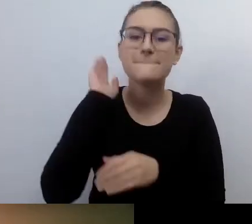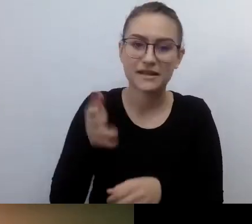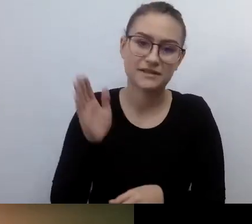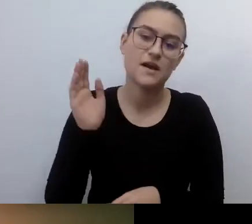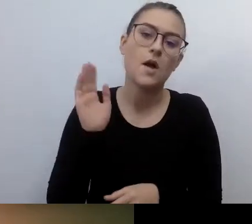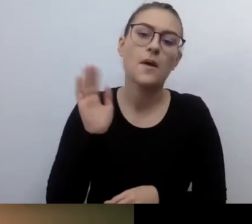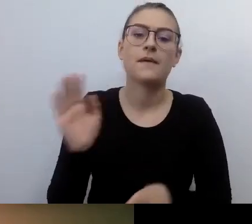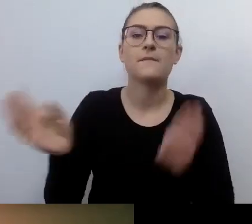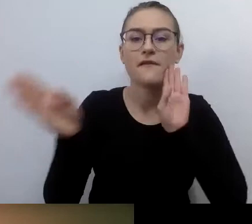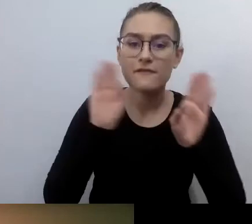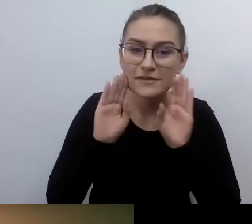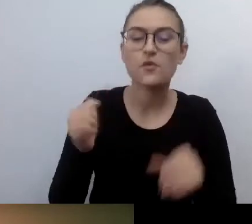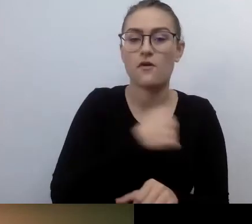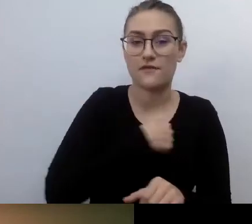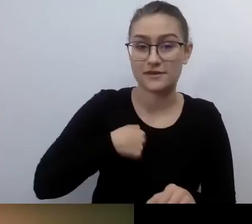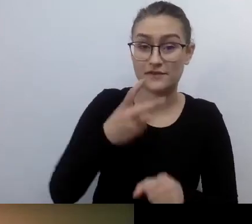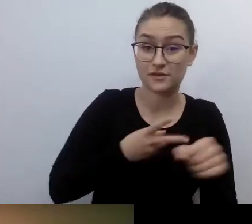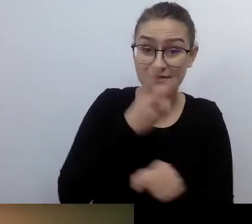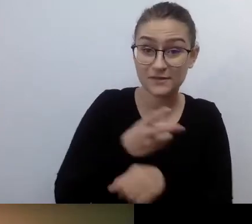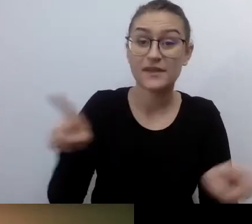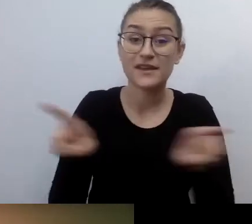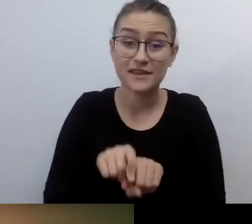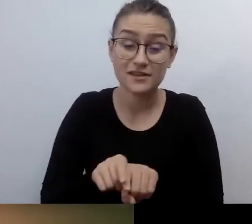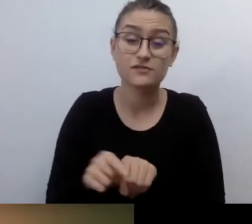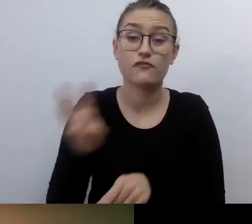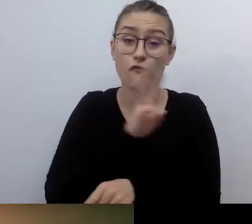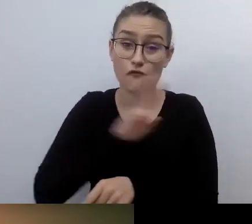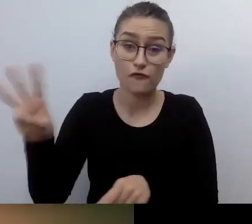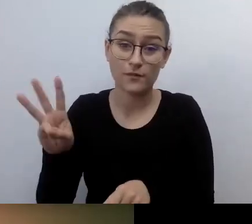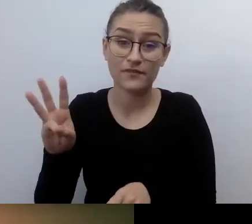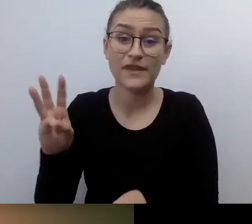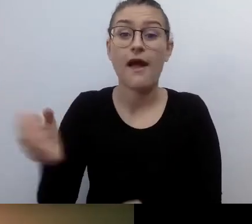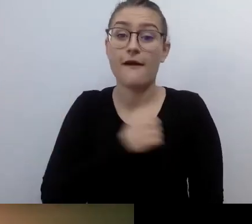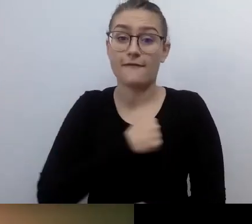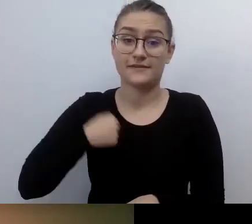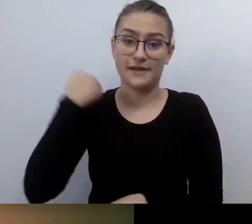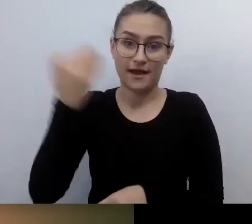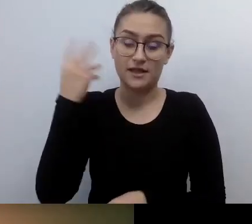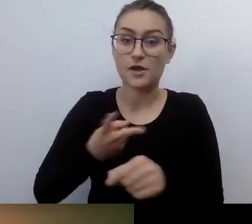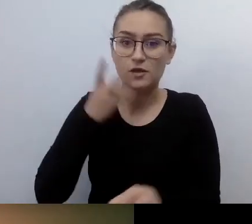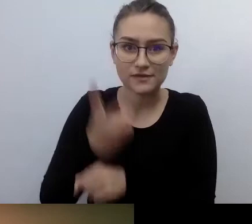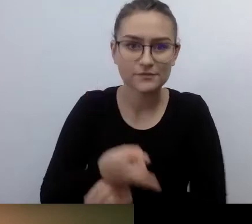Tyle, jeśli chodzi o sprawy porządkowe. Jesteśmy w komplecie. Możemy zaczynać.